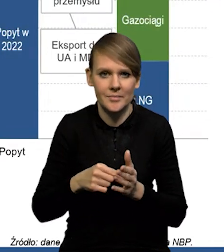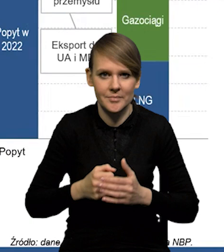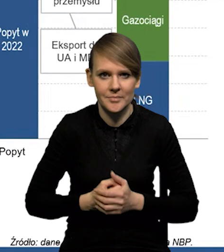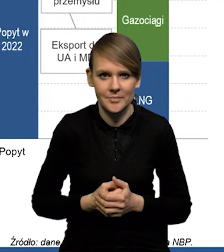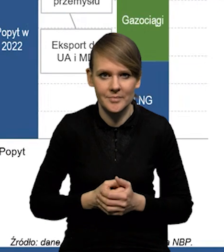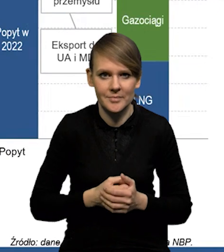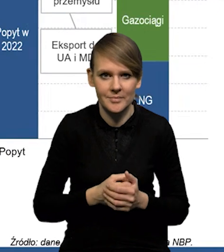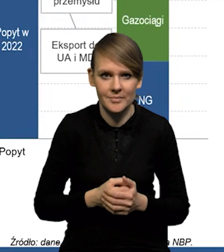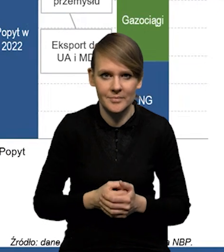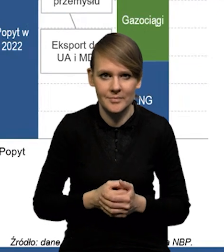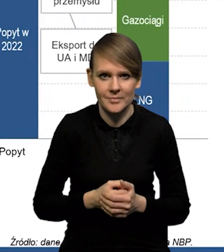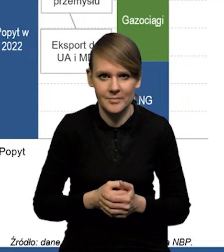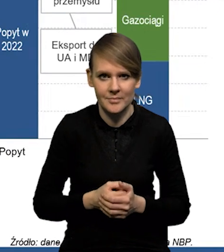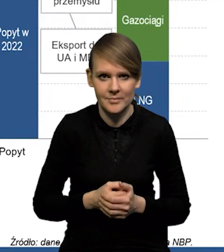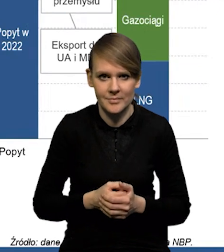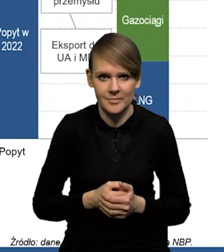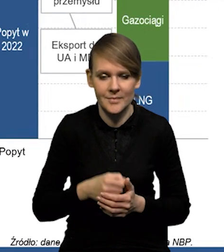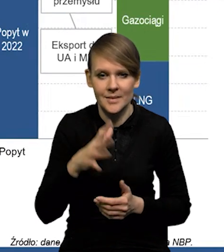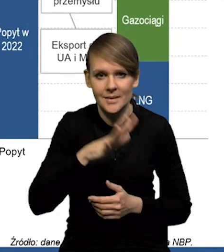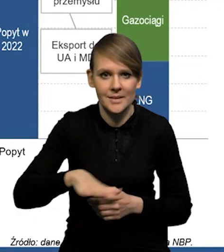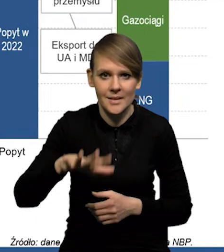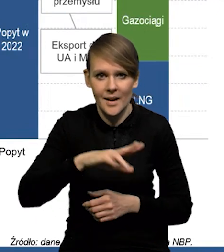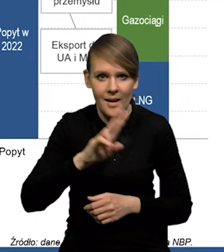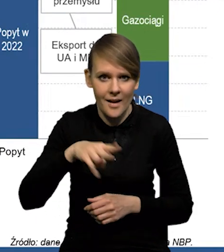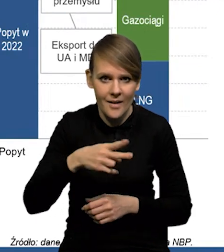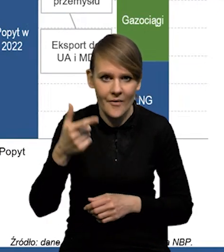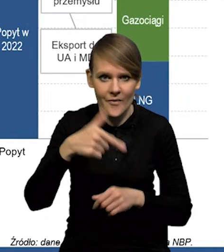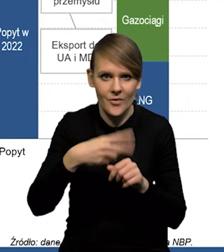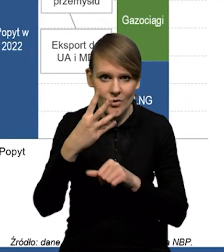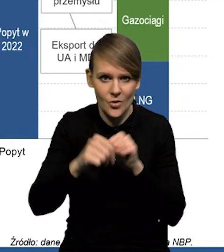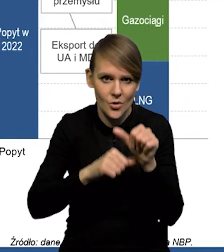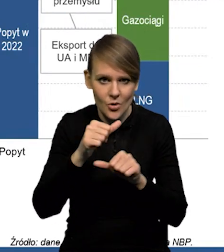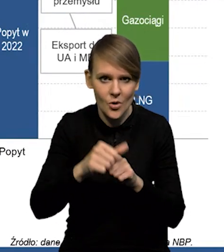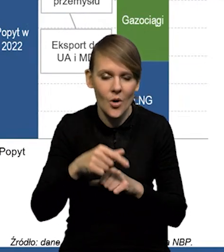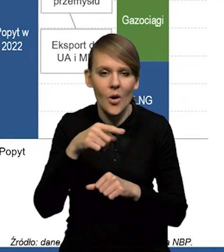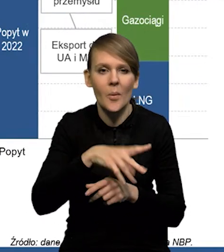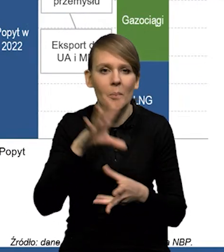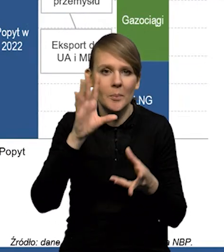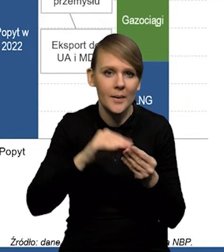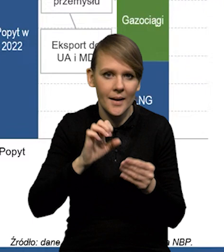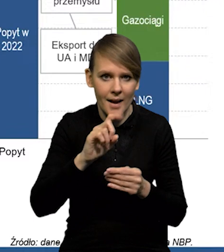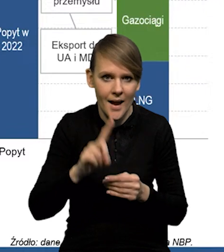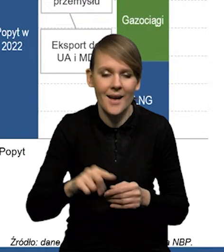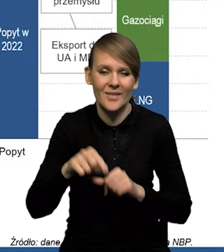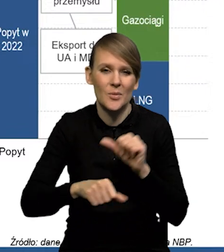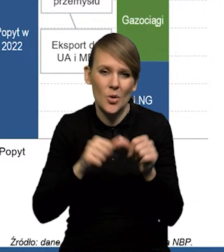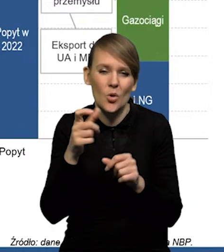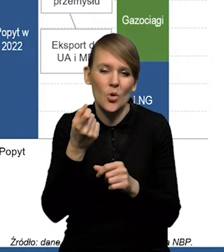bilans gazu dla strefy euro na ten '24 rok. No, w tym roku się trochę udało, bo tak jak mówiłem,